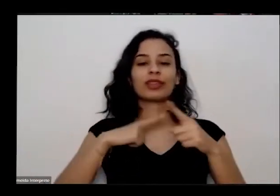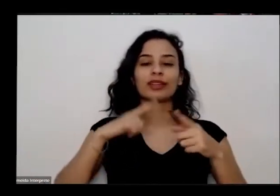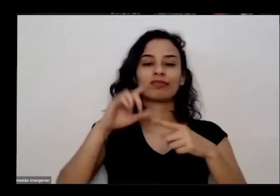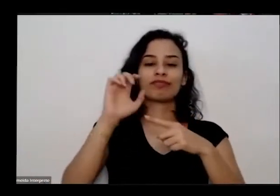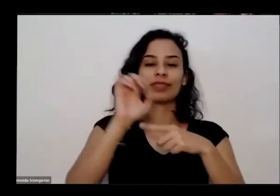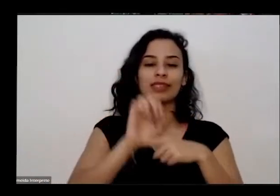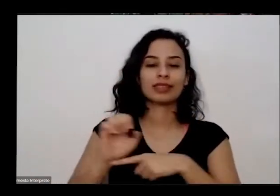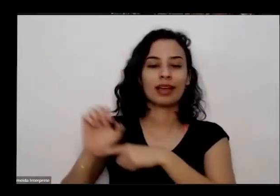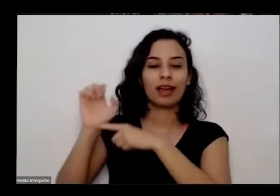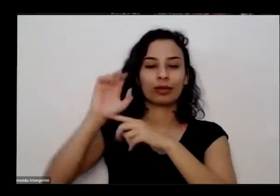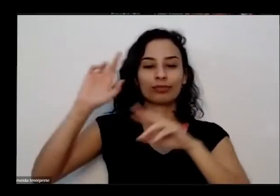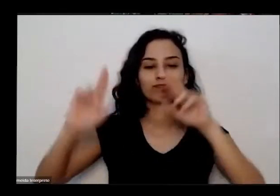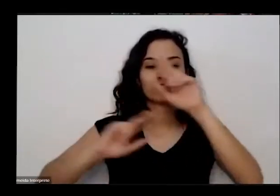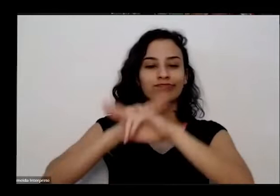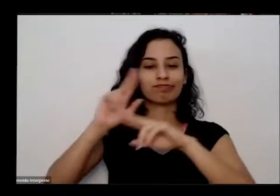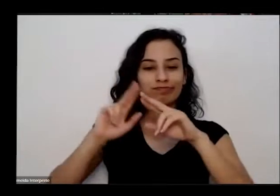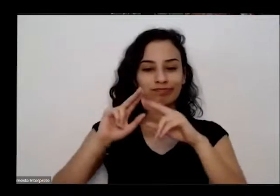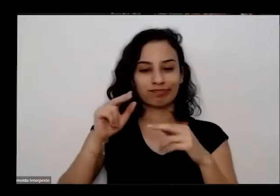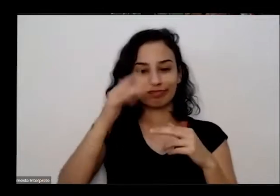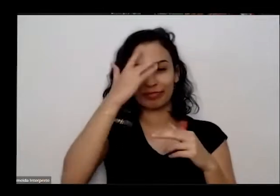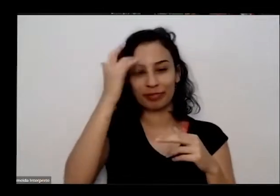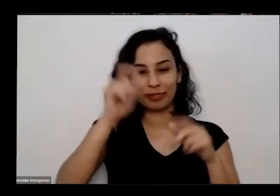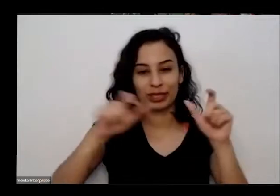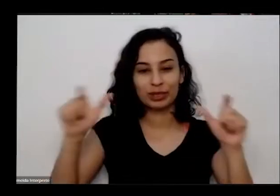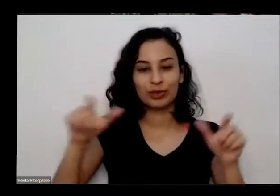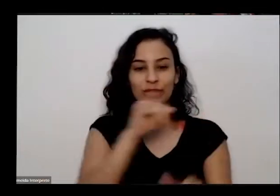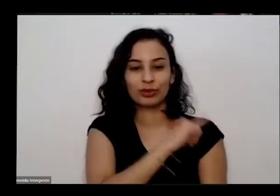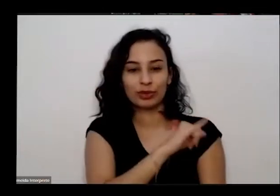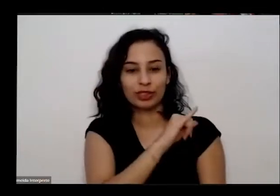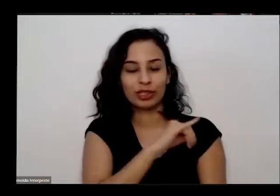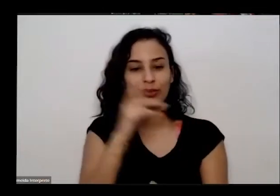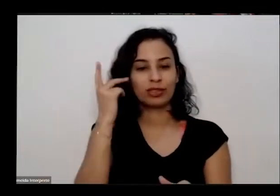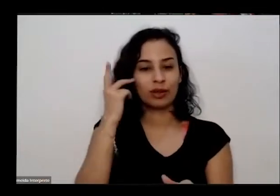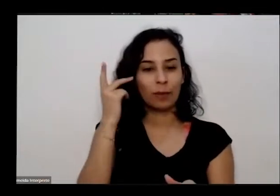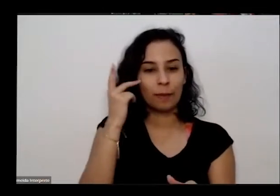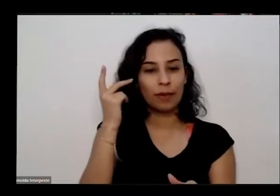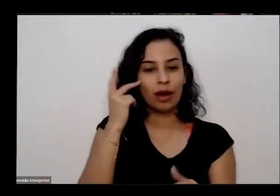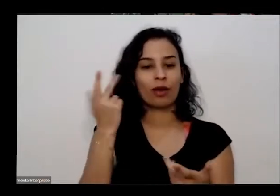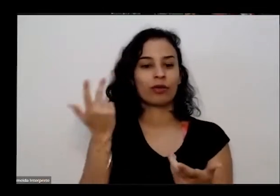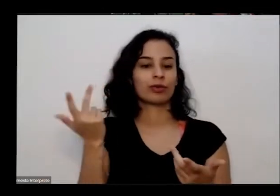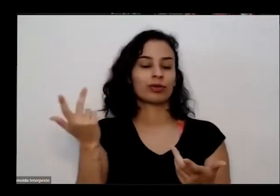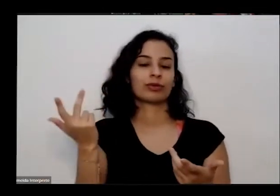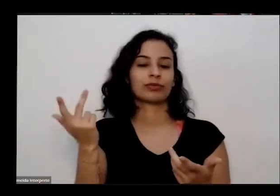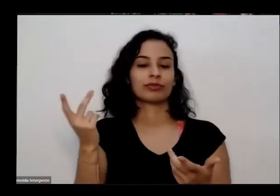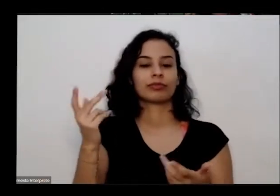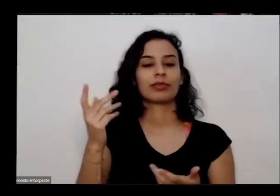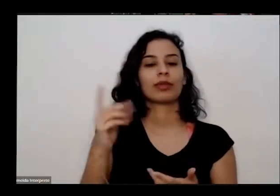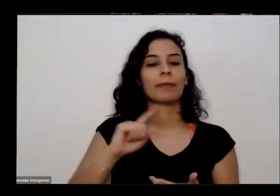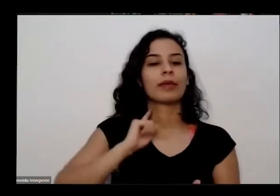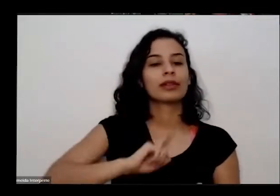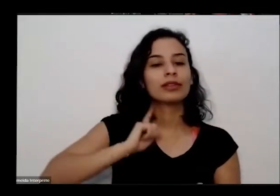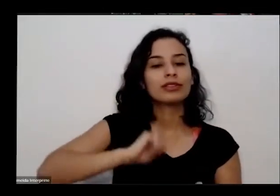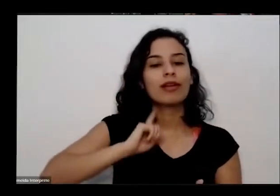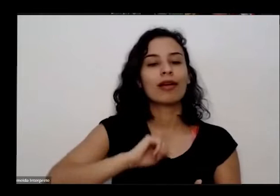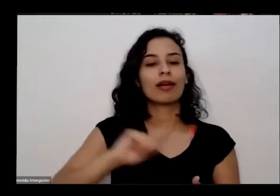do DF da Bahia do Ceará Rio de Janeiro São Paulo Minas Gerais Mato Grosso Goiás Rio Grande do Sul